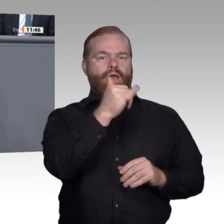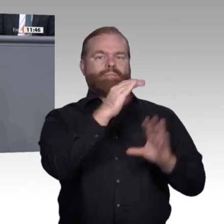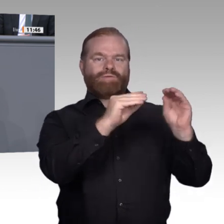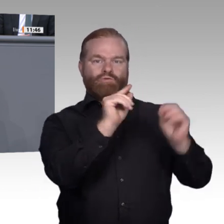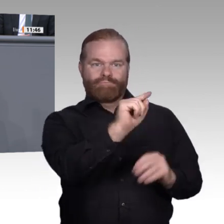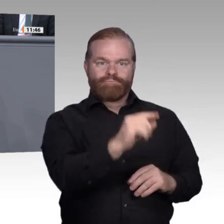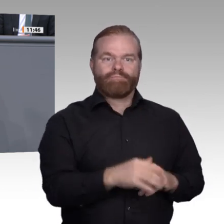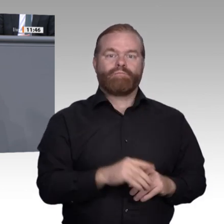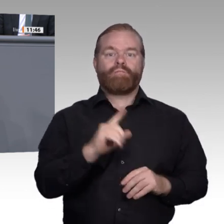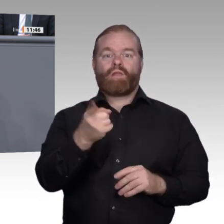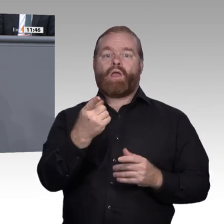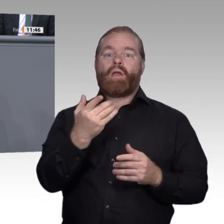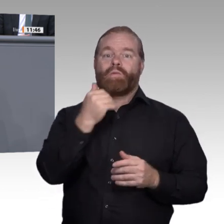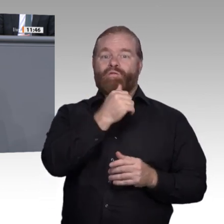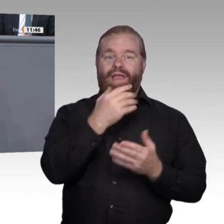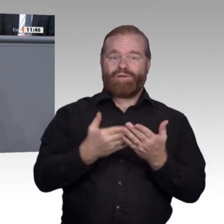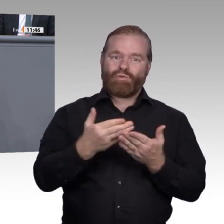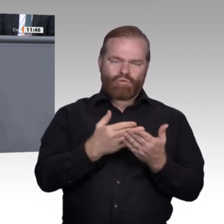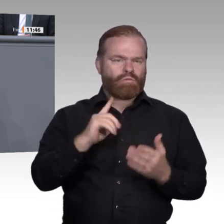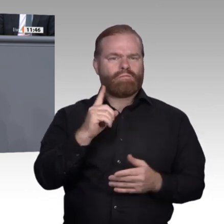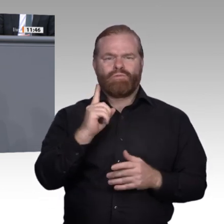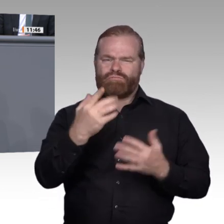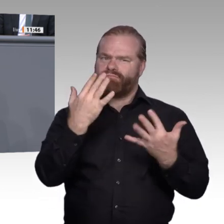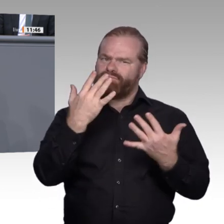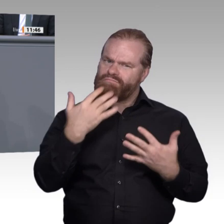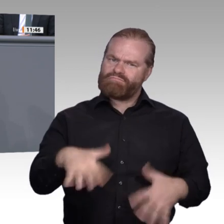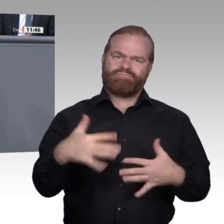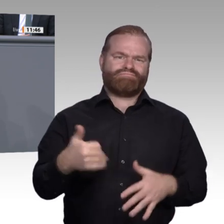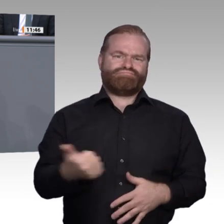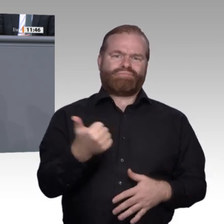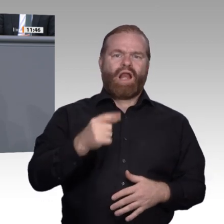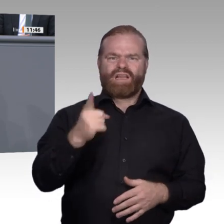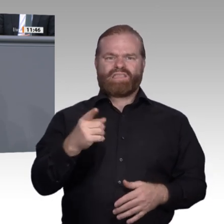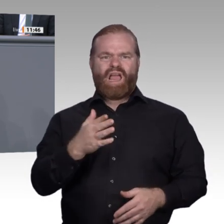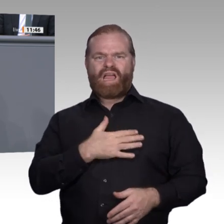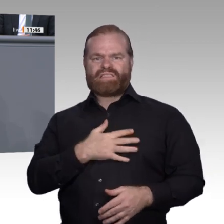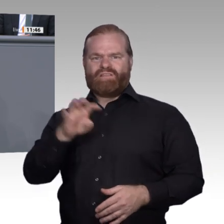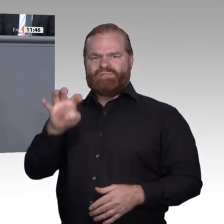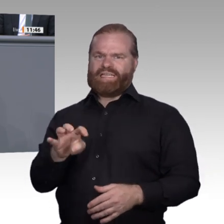Sinne, meine Damen und Herren: Streiten wir über Differenzen, aber arbeiten wir zusammen zum Wohle Deutschlands! Vielen Dank. Vielen Dank,